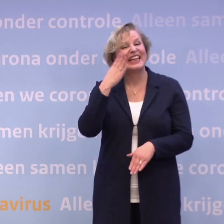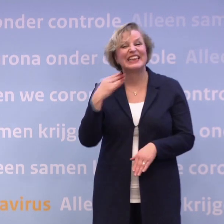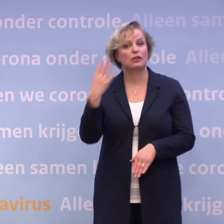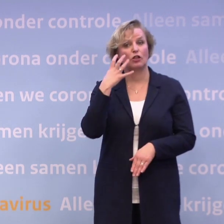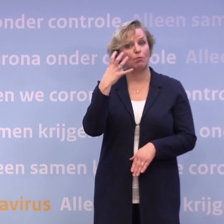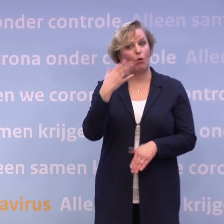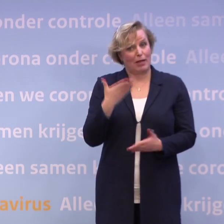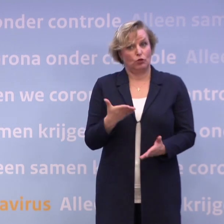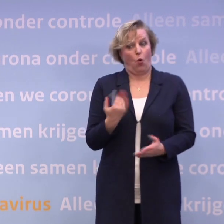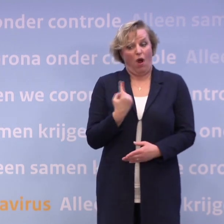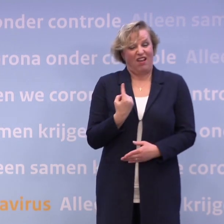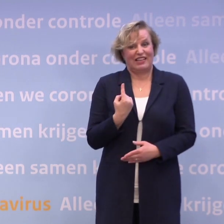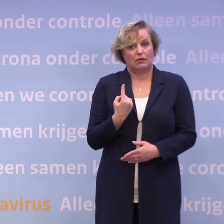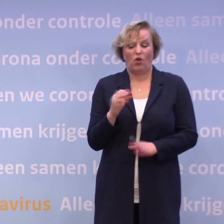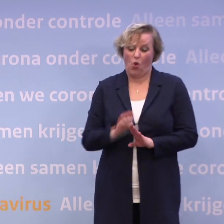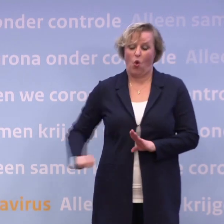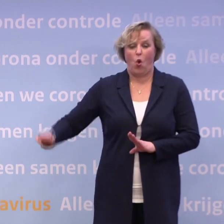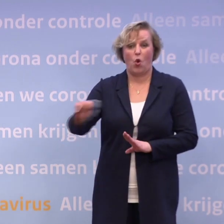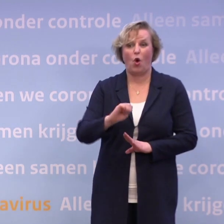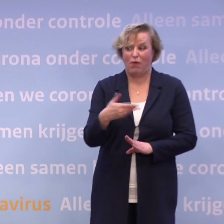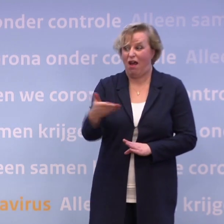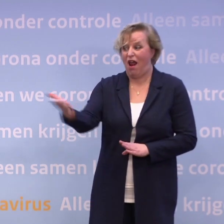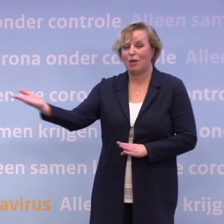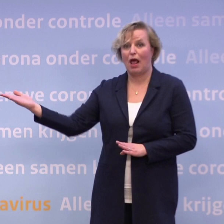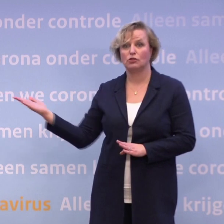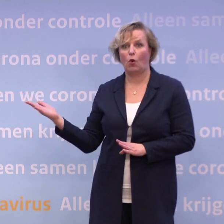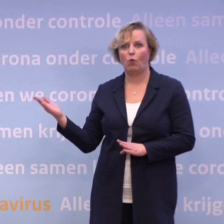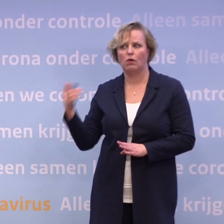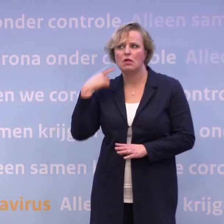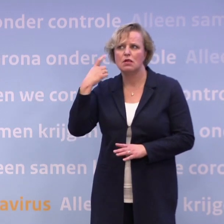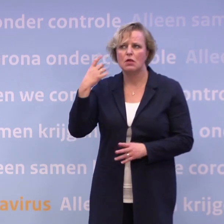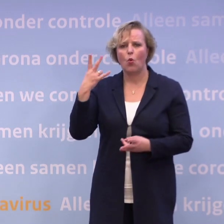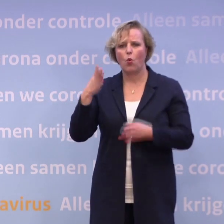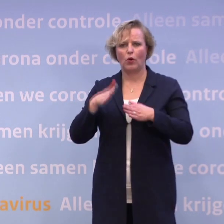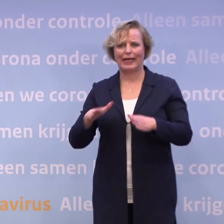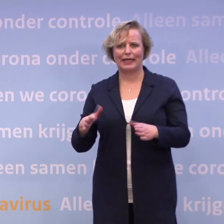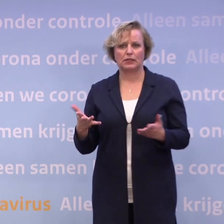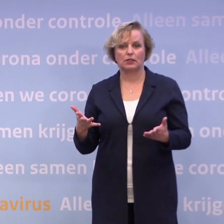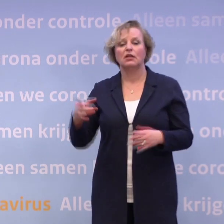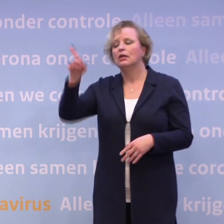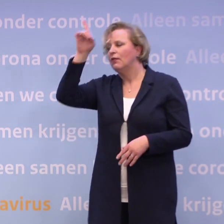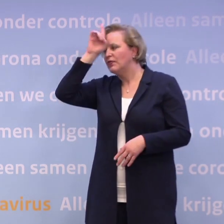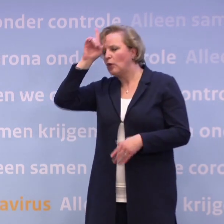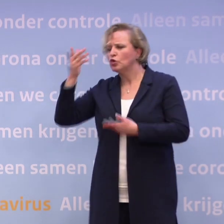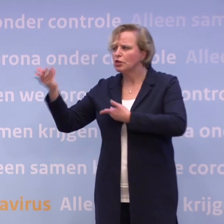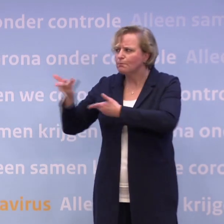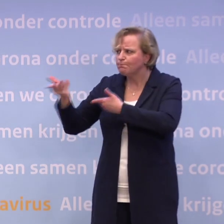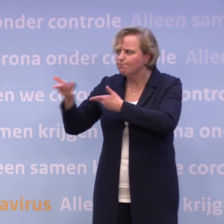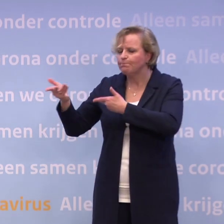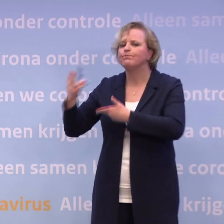...je ziet in heel Europa nu de grote worsteling met de vraag... ...de kerst en daarna? Ik heb daar veel contacten over met de Duitsers en daar zie je hetzelfde.